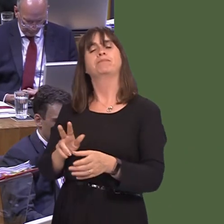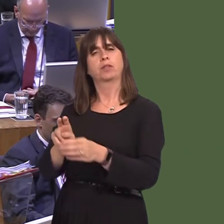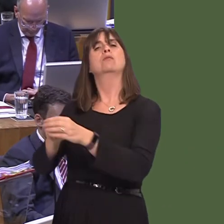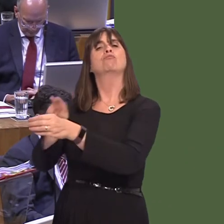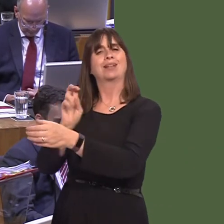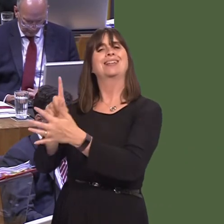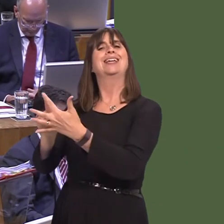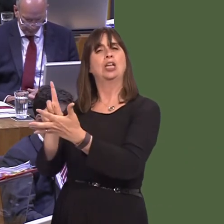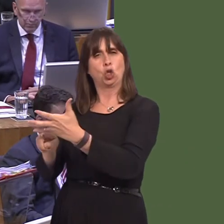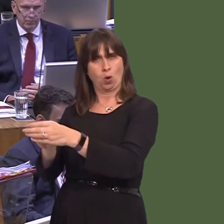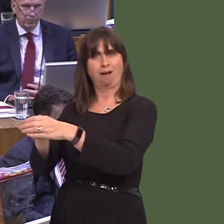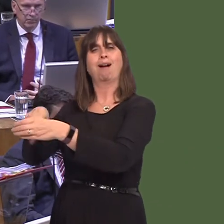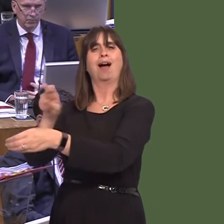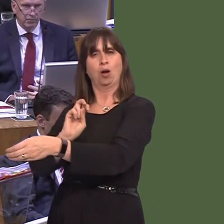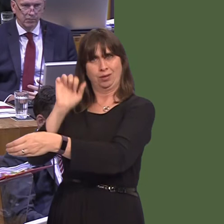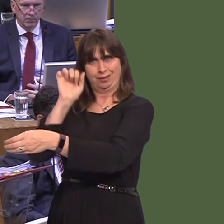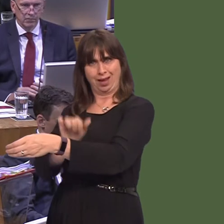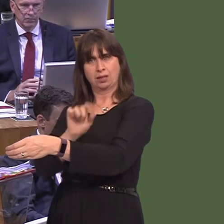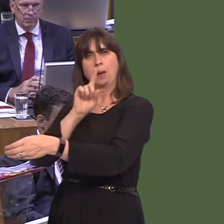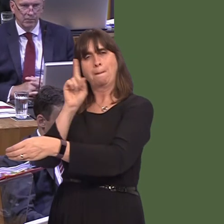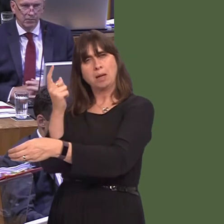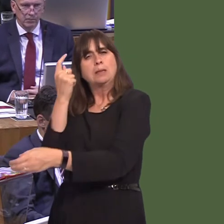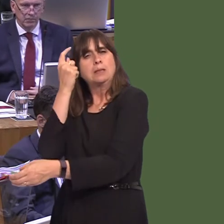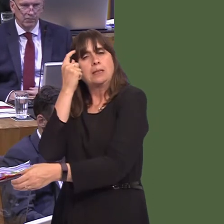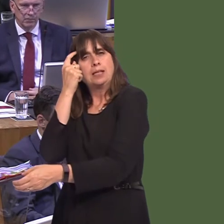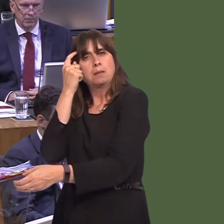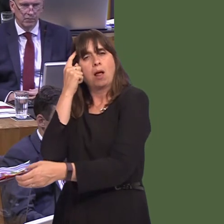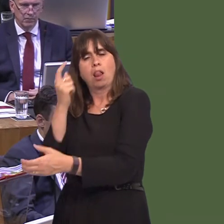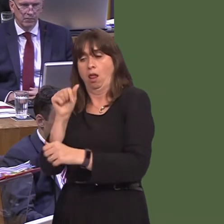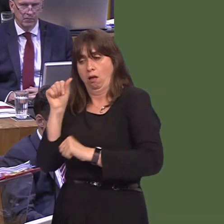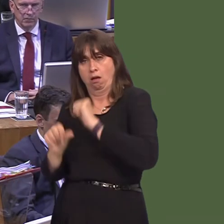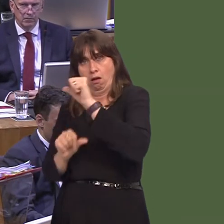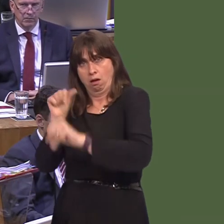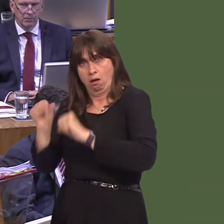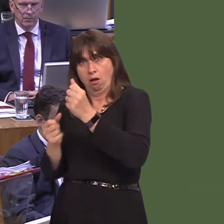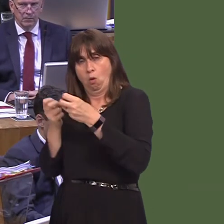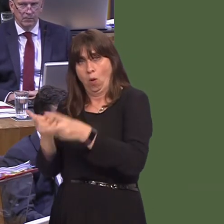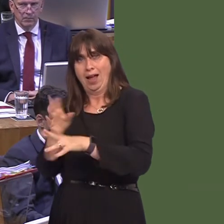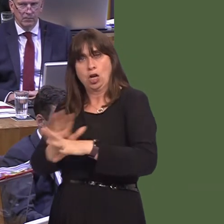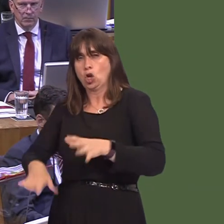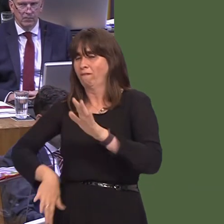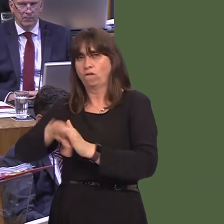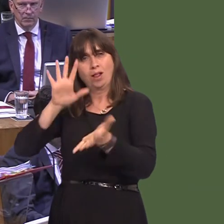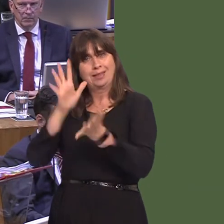respected and for Brexit to happen, but they want it to be done in the most sensible and rational way possible and not in a way that damages the UK.